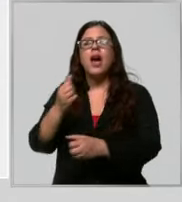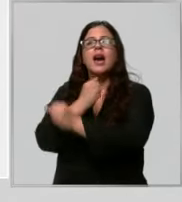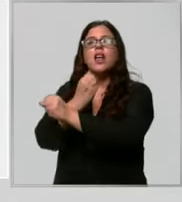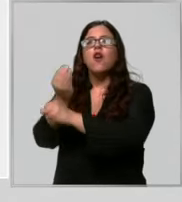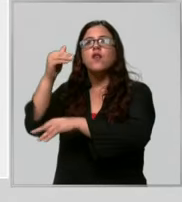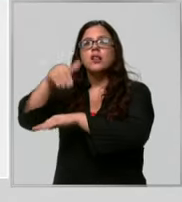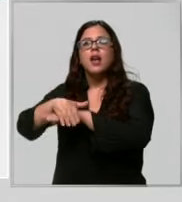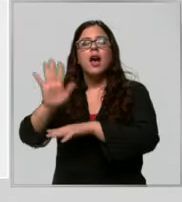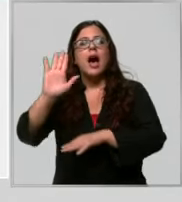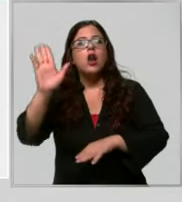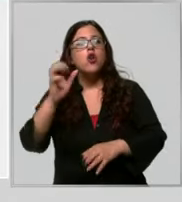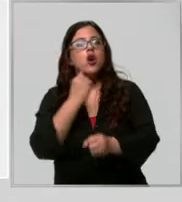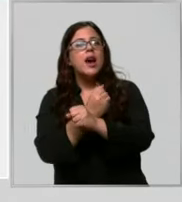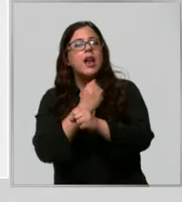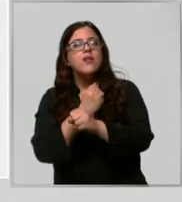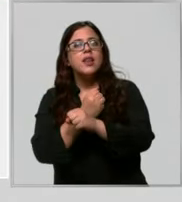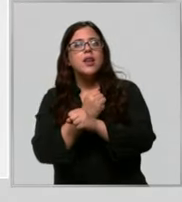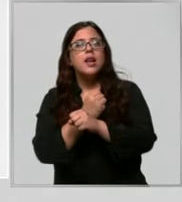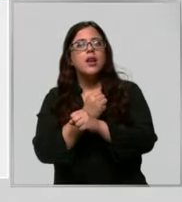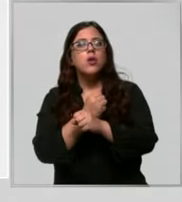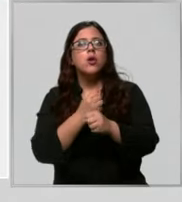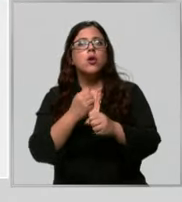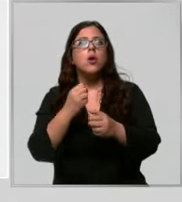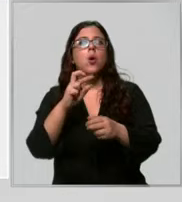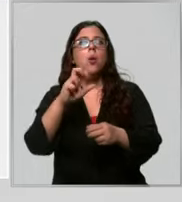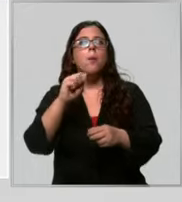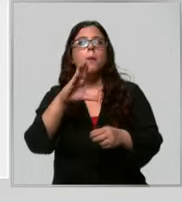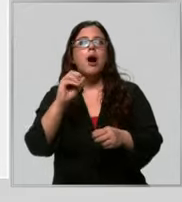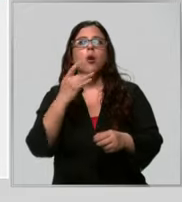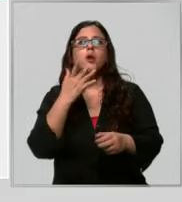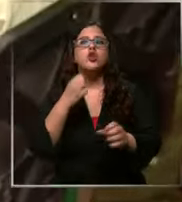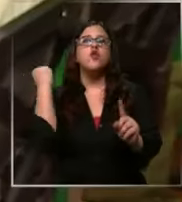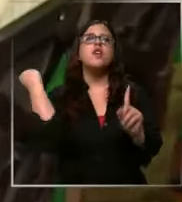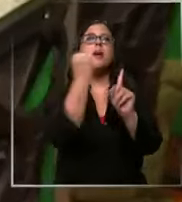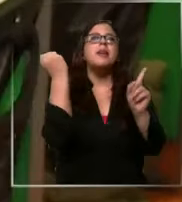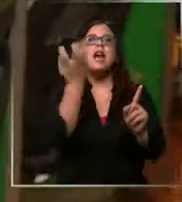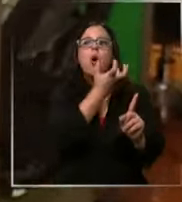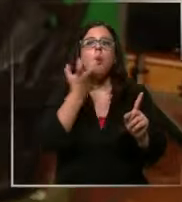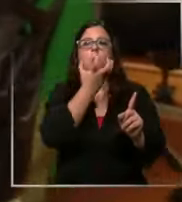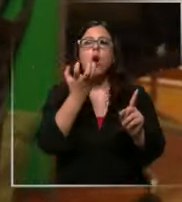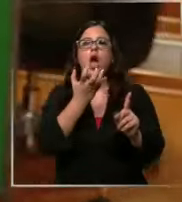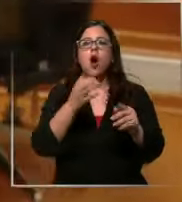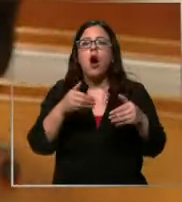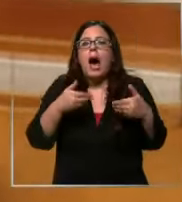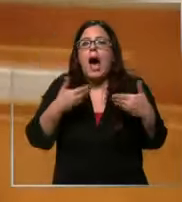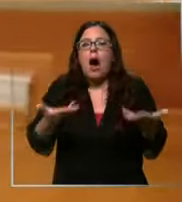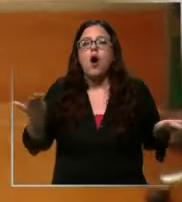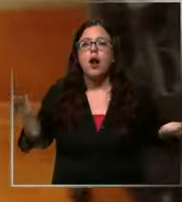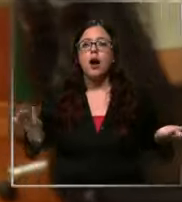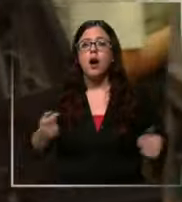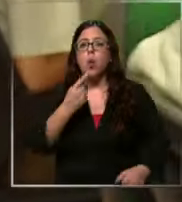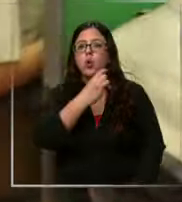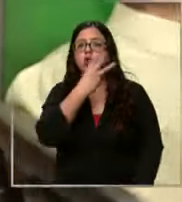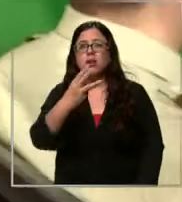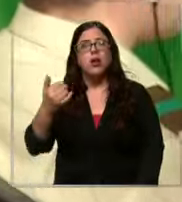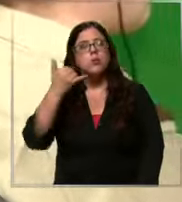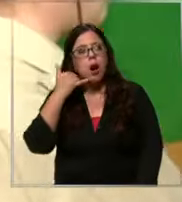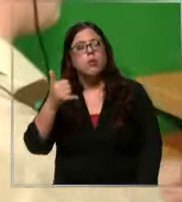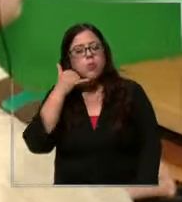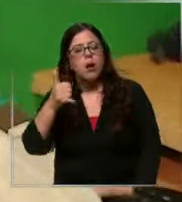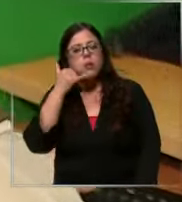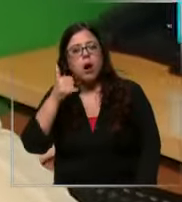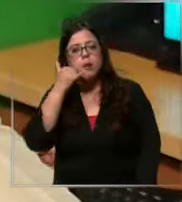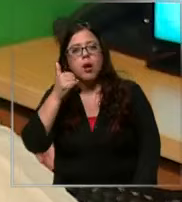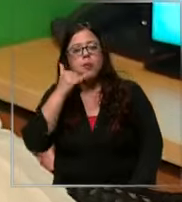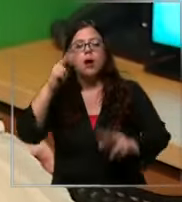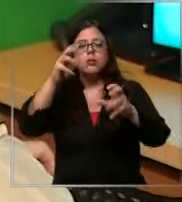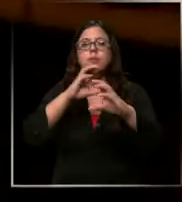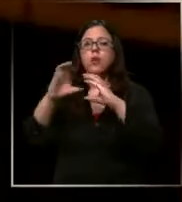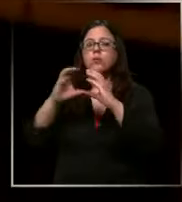carabinero el teléfono 133 no deja de sonar el centro de comunicaciones de carabineros